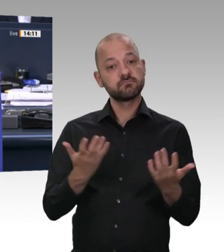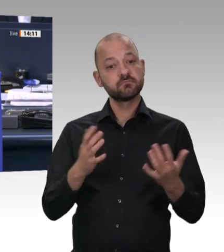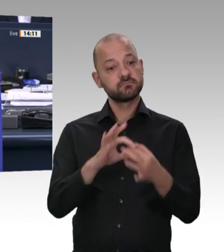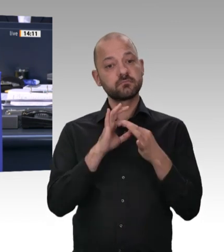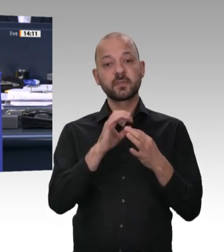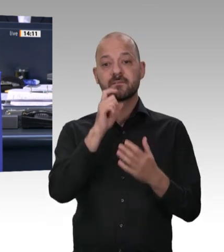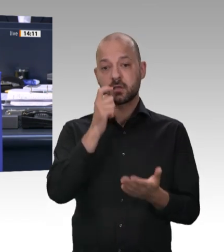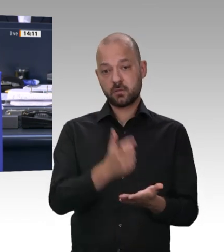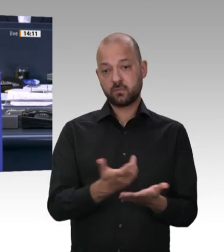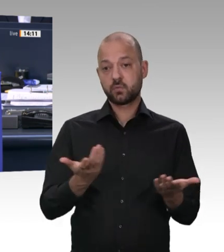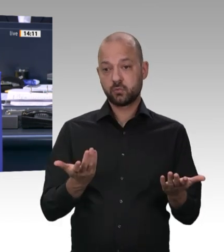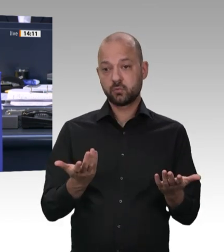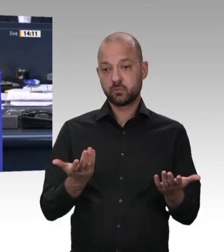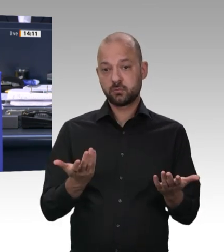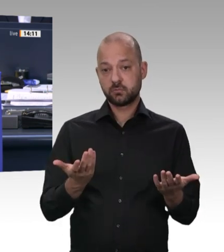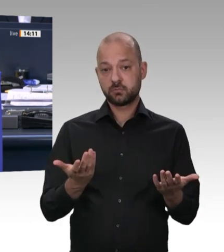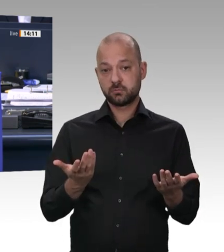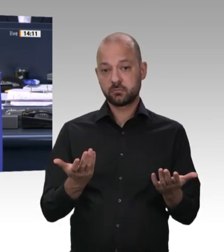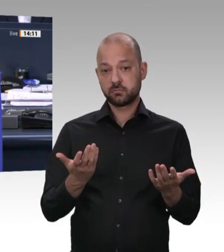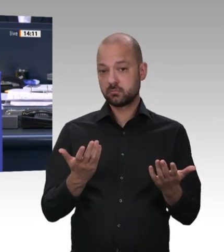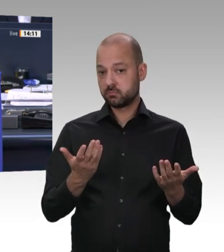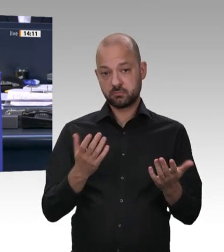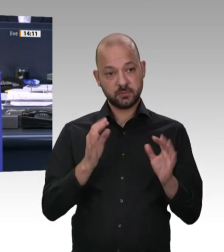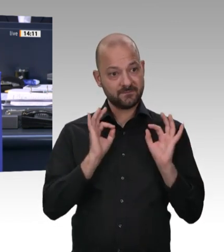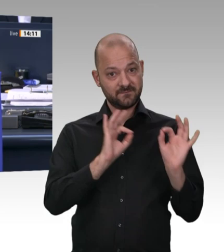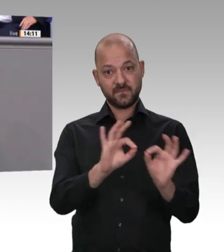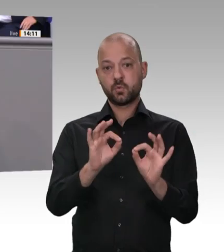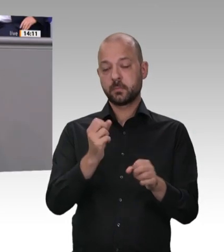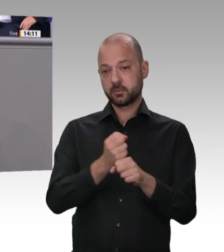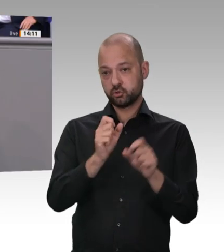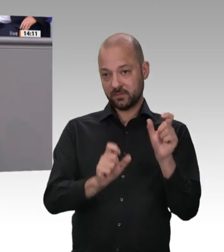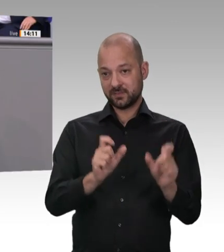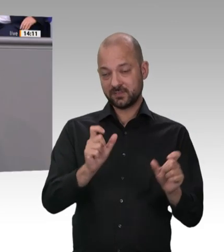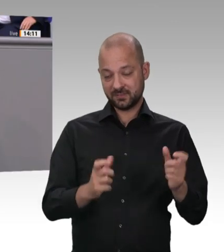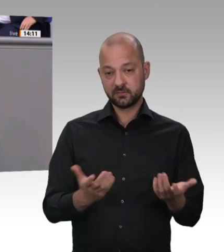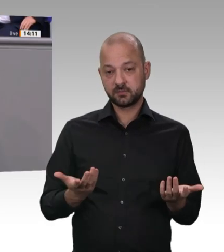und dann gerne eine Frage gestatten. Ich sage noch mal: Es geht hier um Verantwortung der Unternehmer für ihre